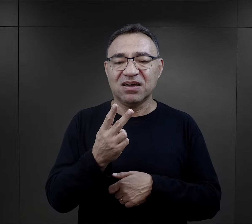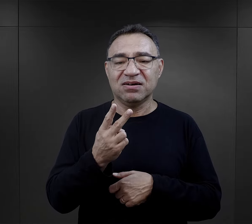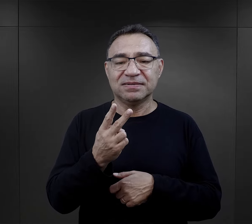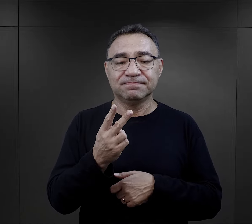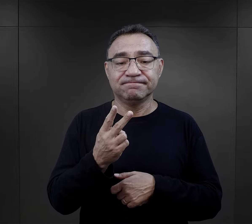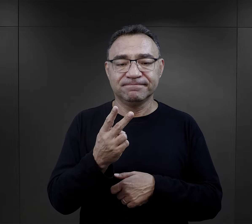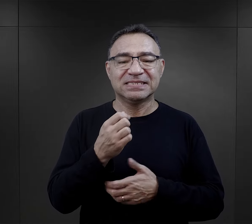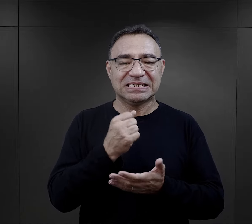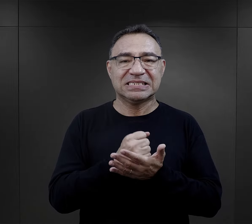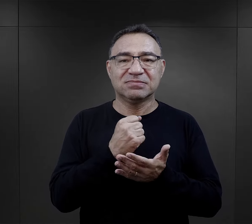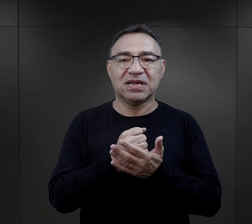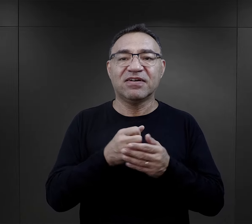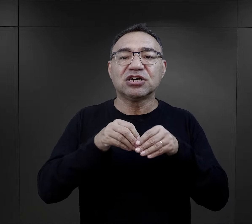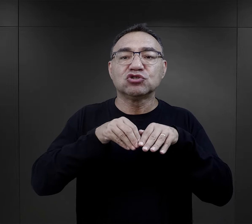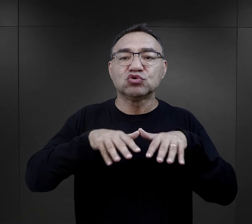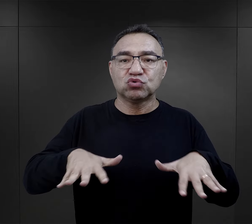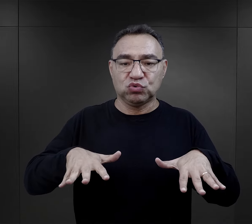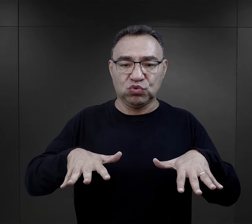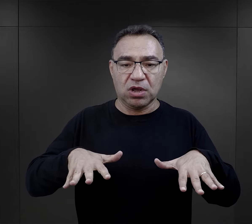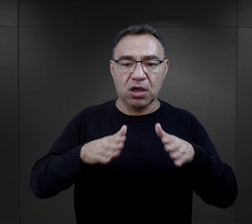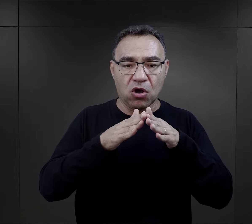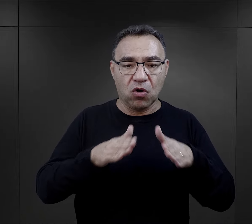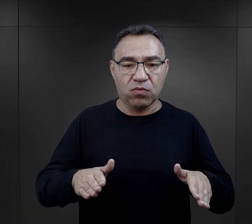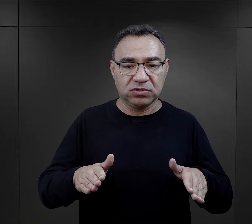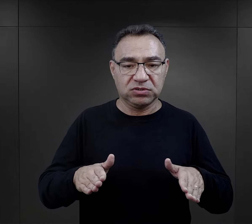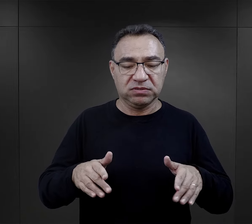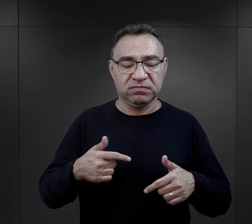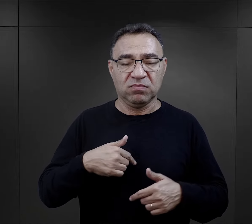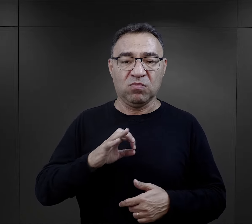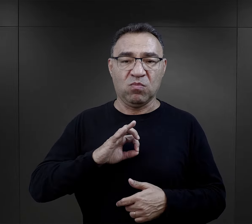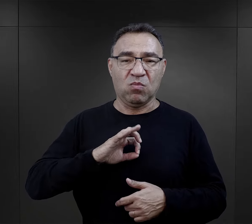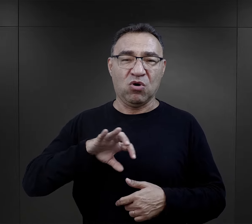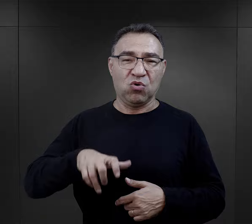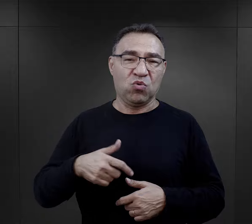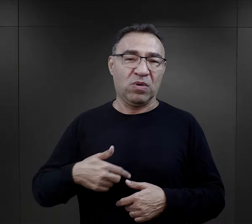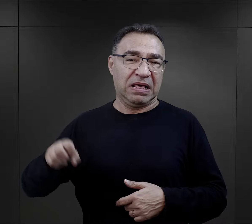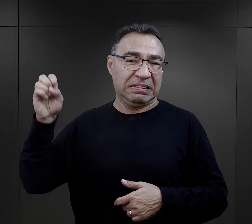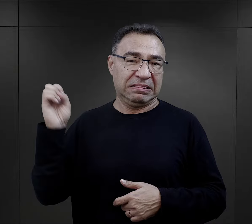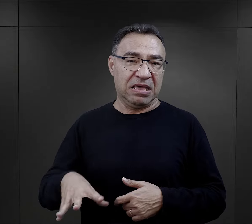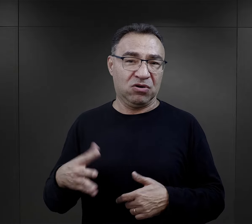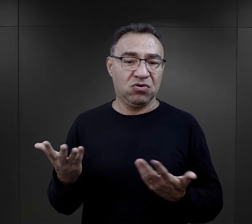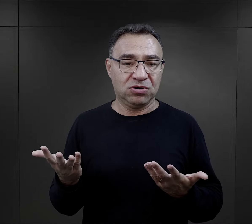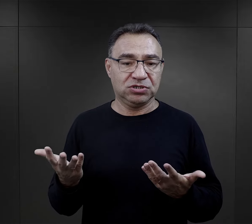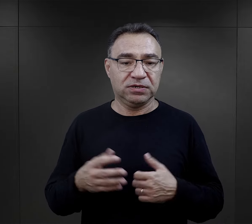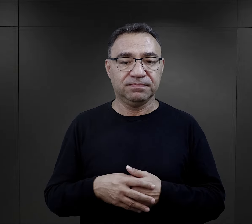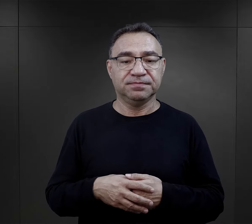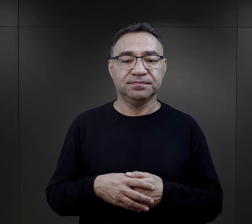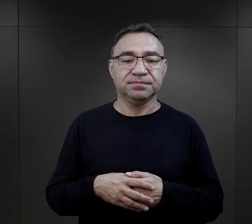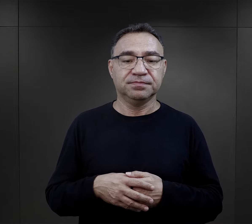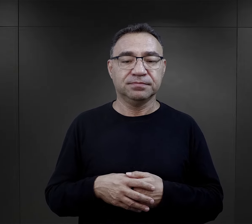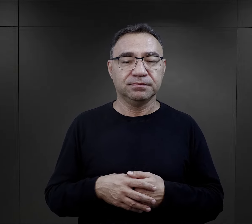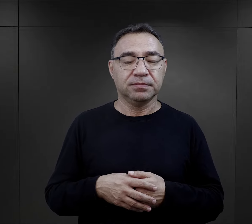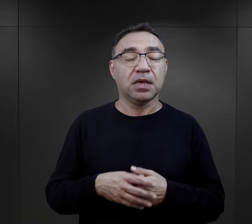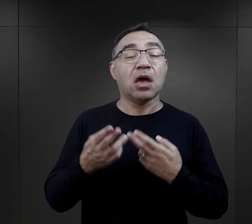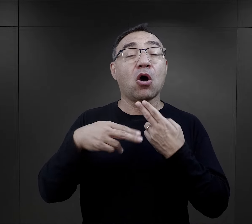już widziała, że jest – jeżeli chodzi o tę strukturę obozową - właściwie tą grupą najgorszą.